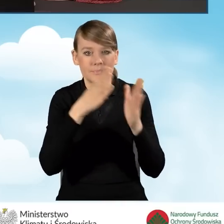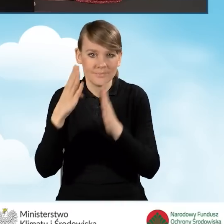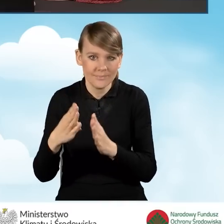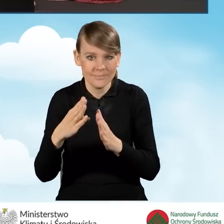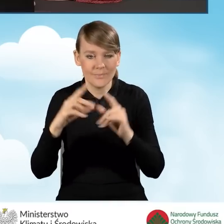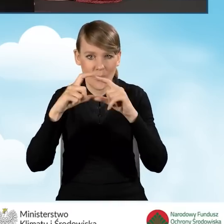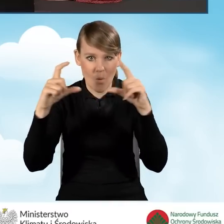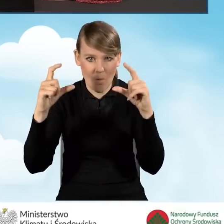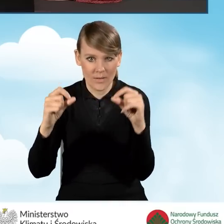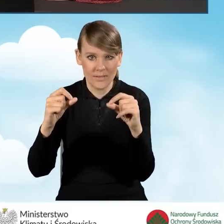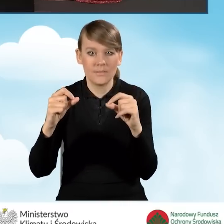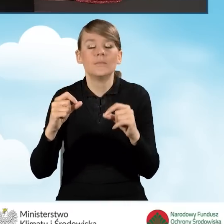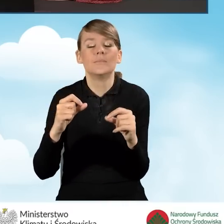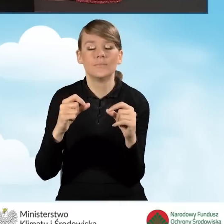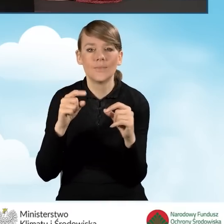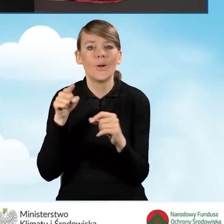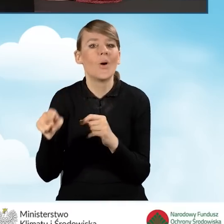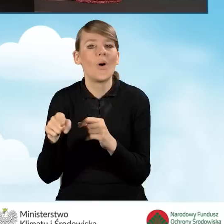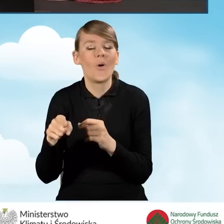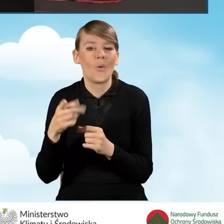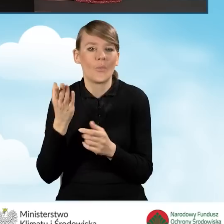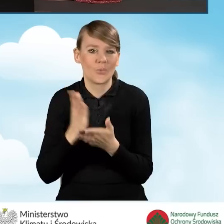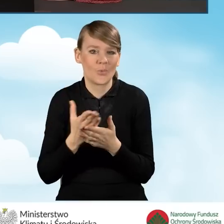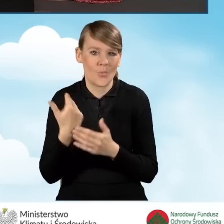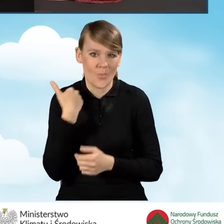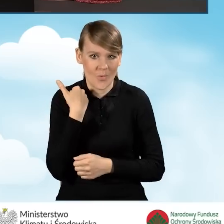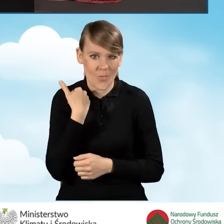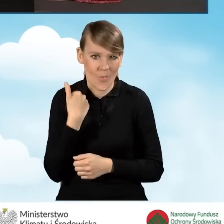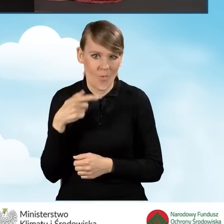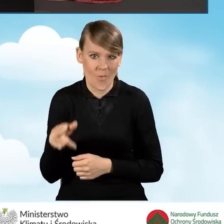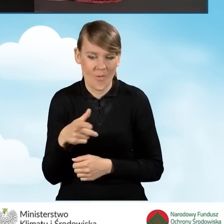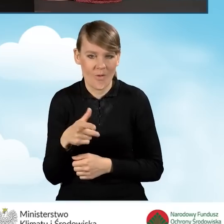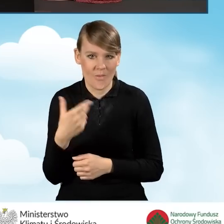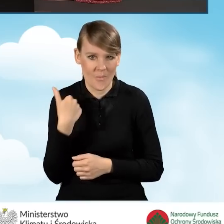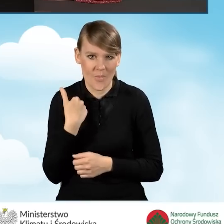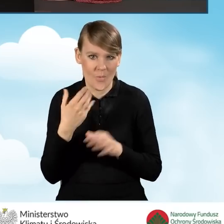Pole dotyczy tego aspektu, o którym była mowa w dzisiejszym,